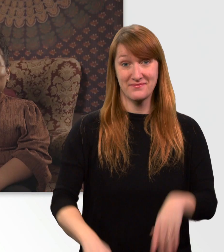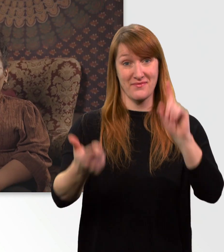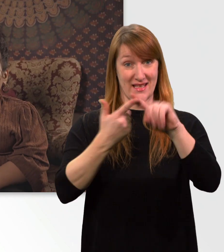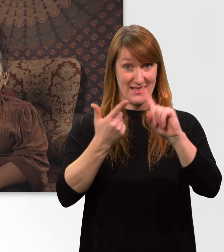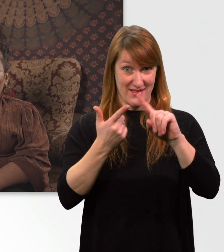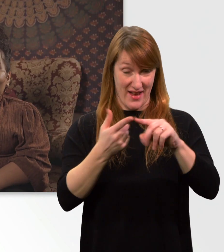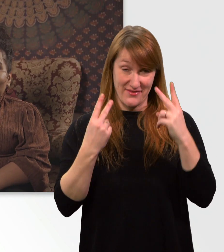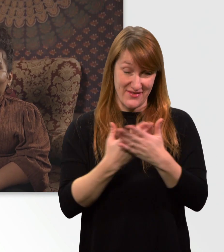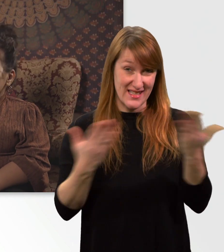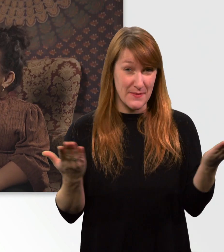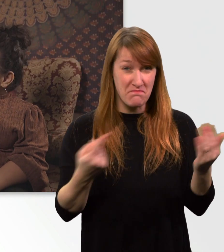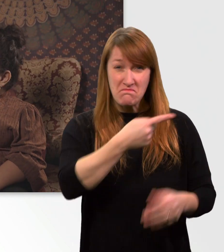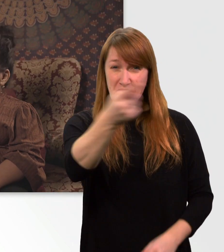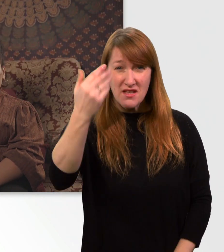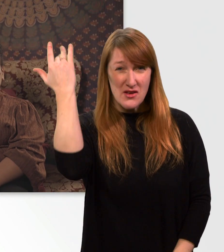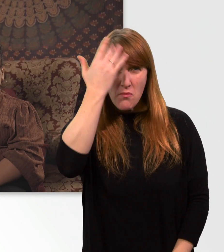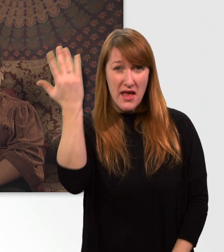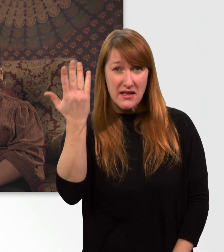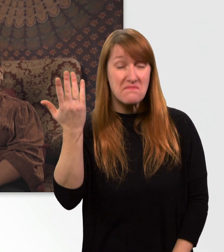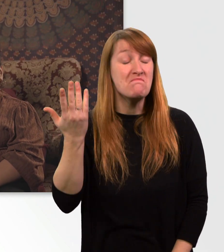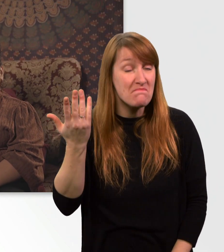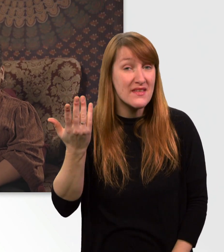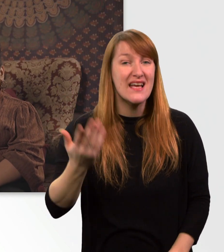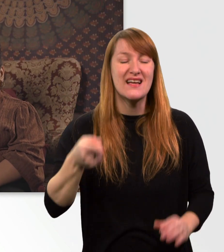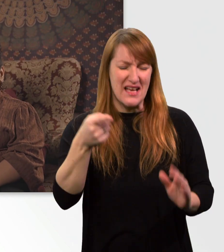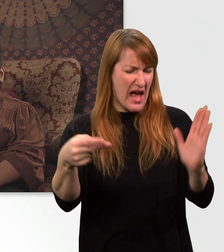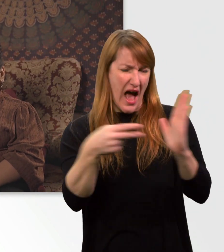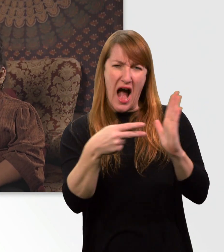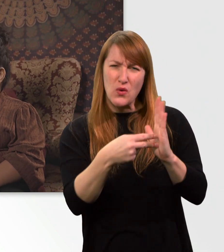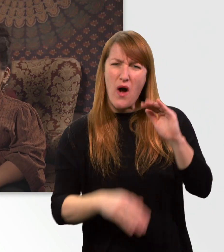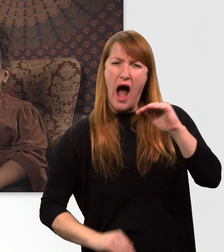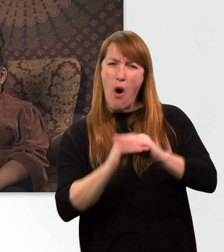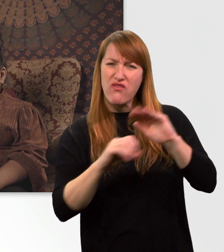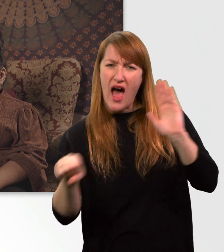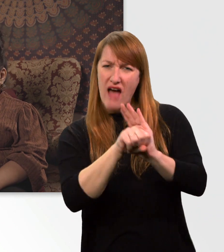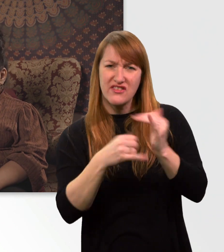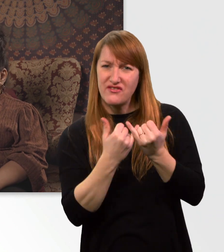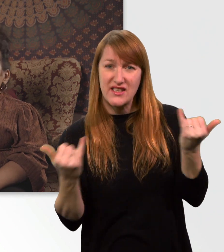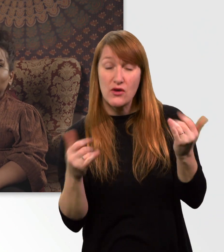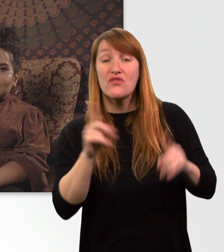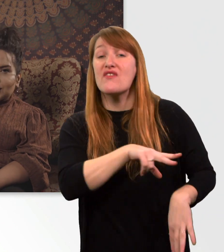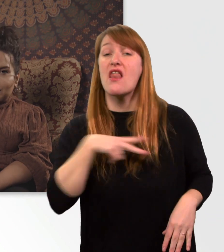Viele von euch fragen sich, wie ich meinen Elektrorollstuhl überhaupt auflade, und wie lange ich dafür brauche usw. und so fort.